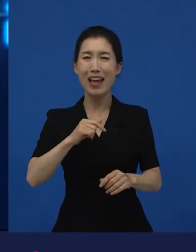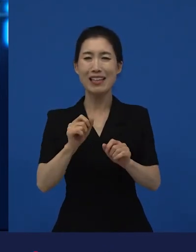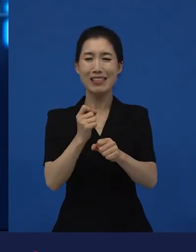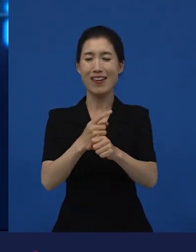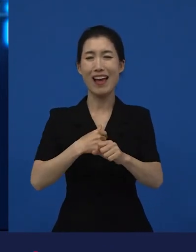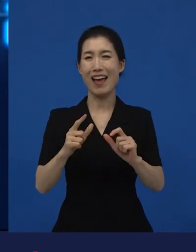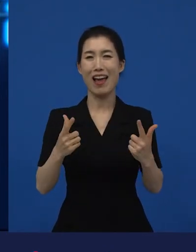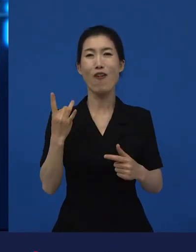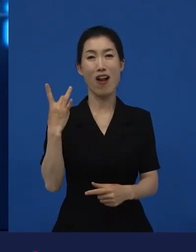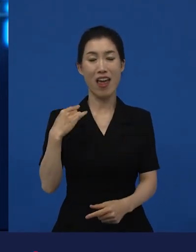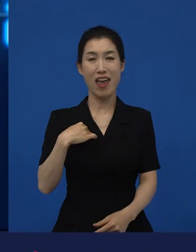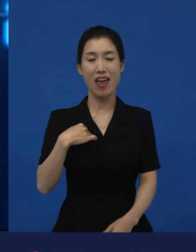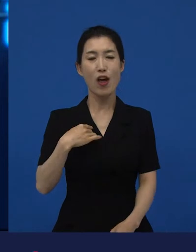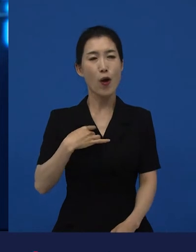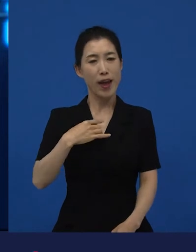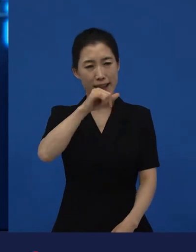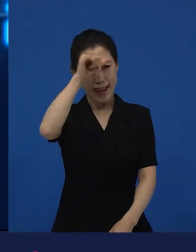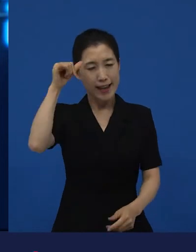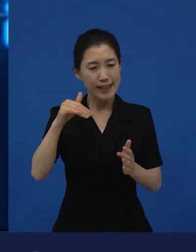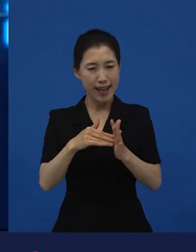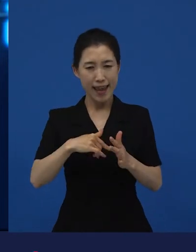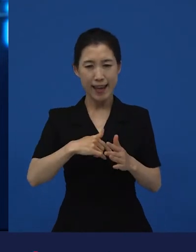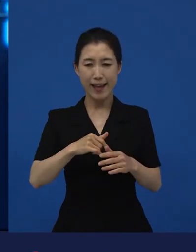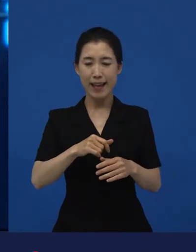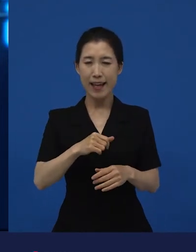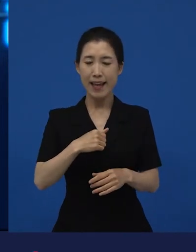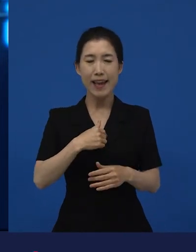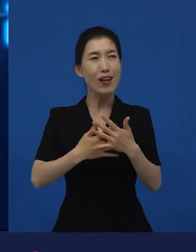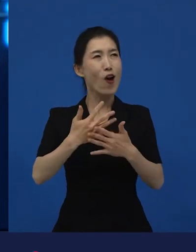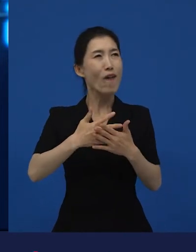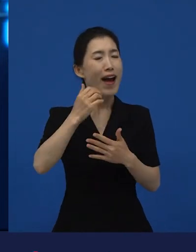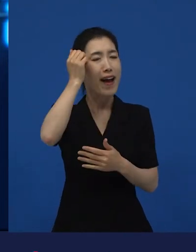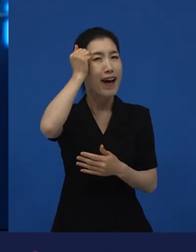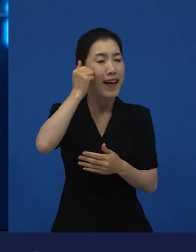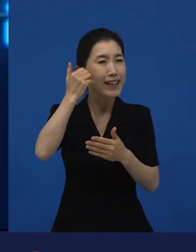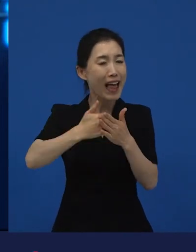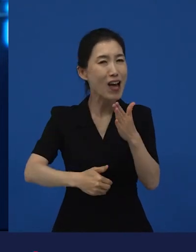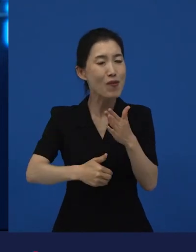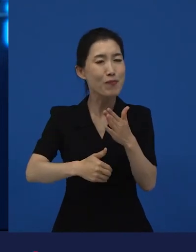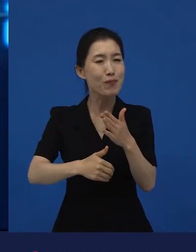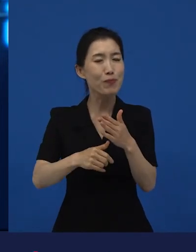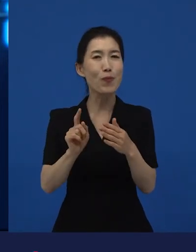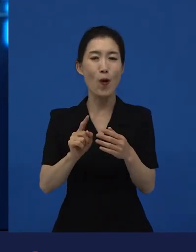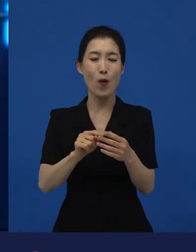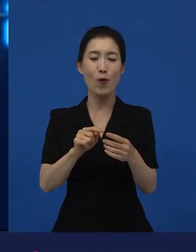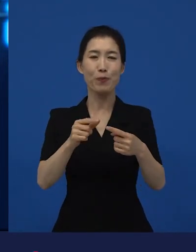음, 저는 제 인생에 되게 좋은 영화로 늘 남아있는 작품 중 하나가